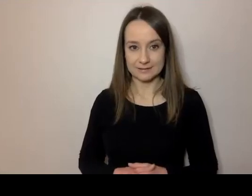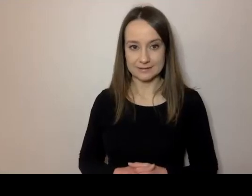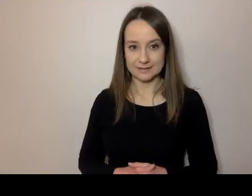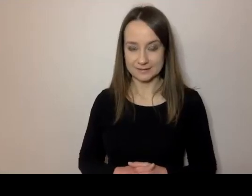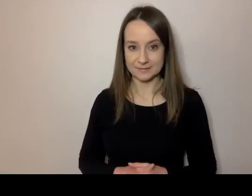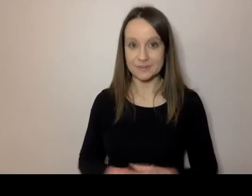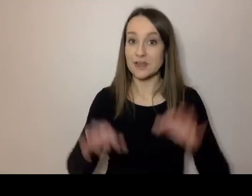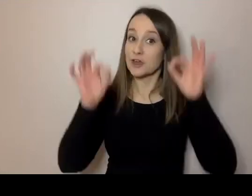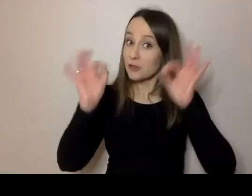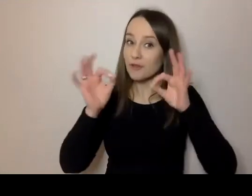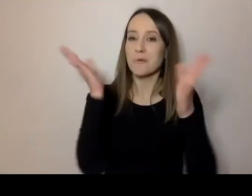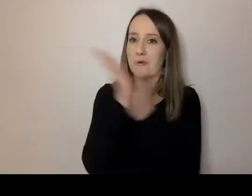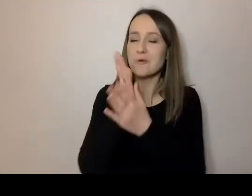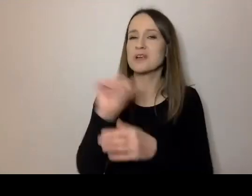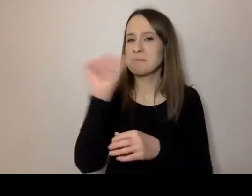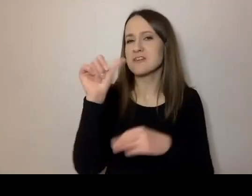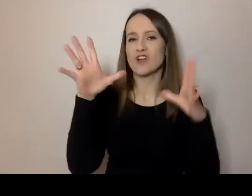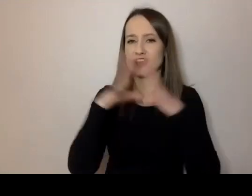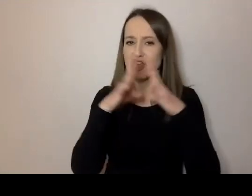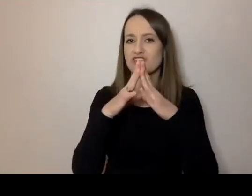MAŁGORZATA: 13.10 na zegarze.